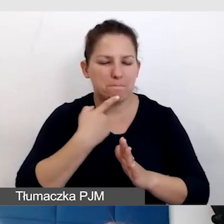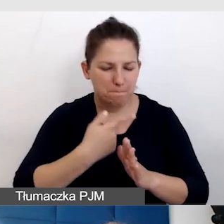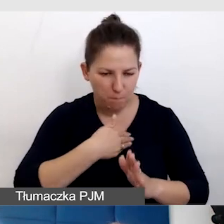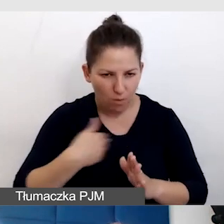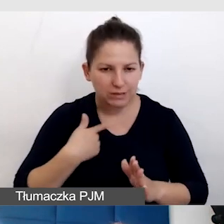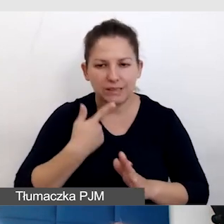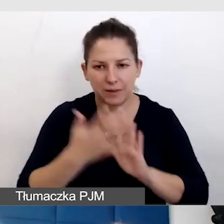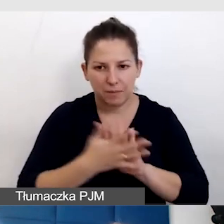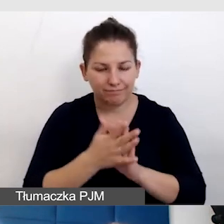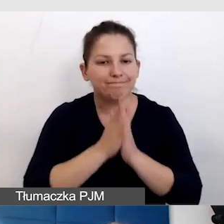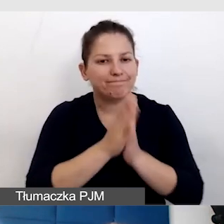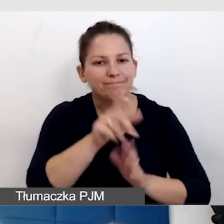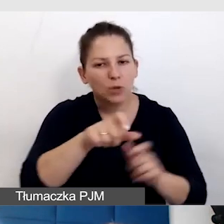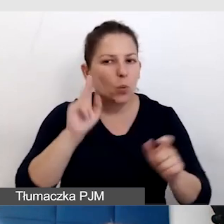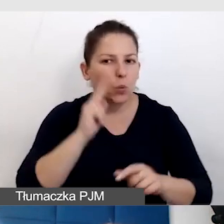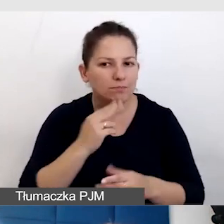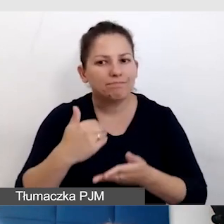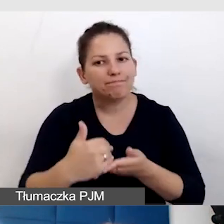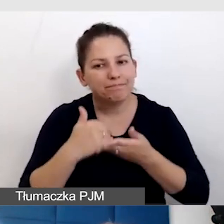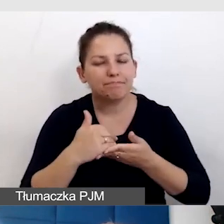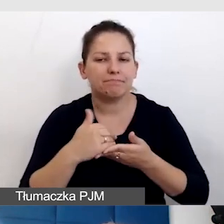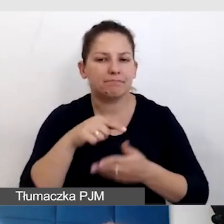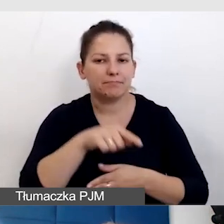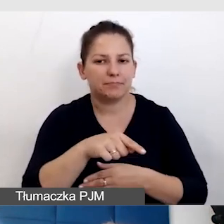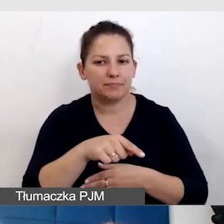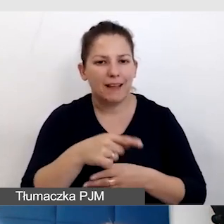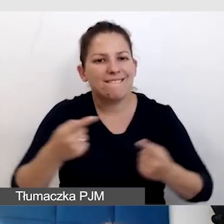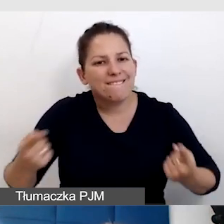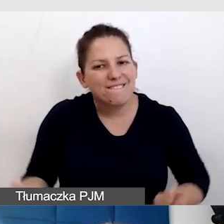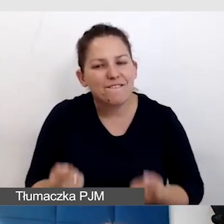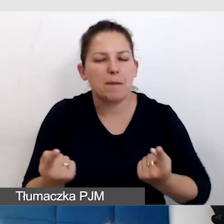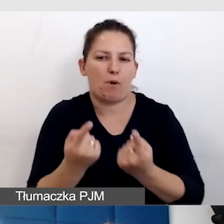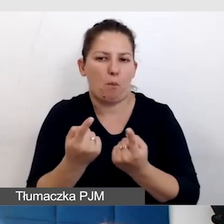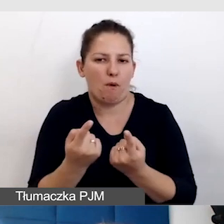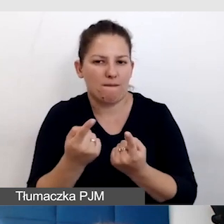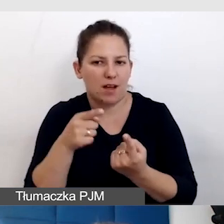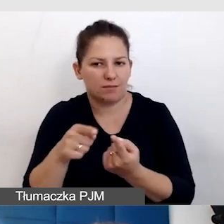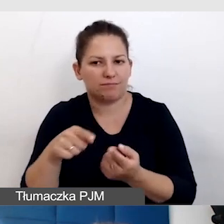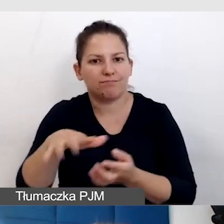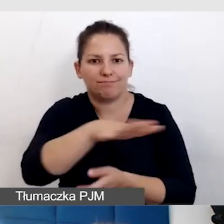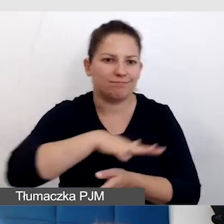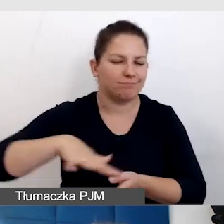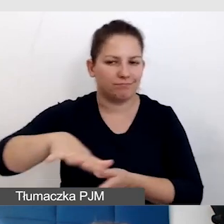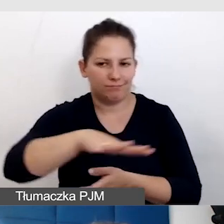I poprosiliśmy, żeby też pomogli nam to wypromować wśród osób Głuchych.